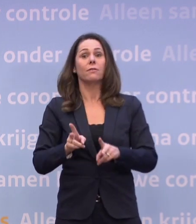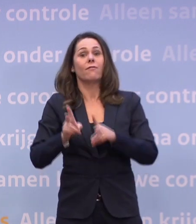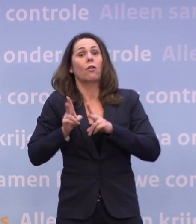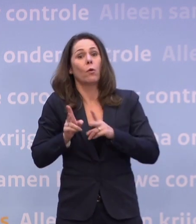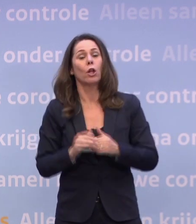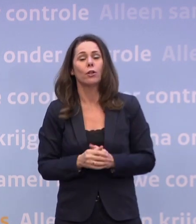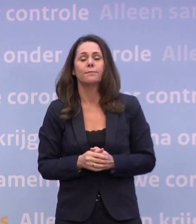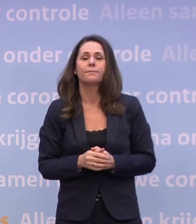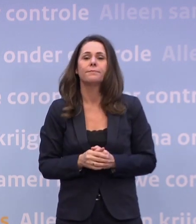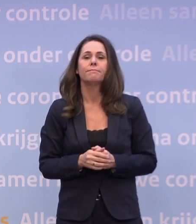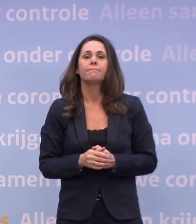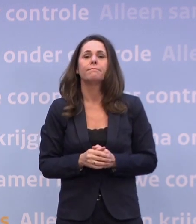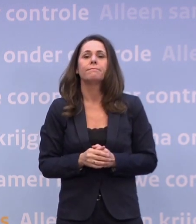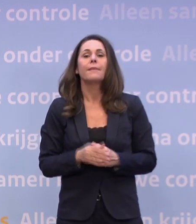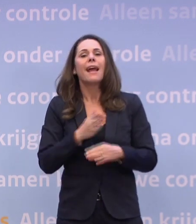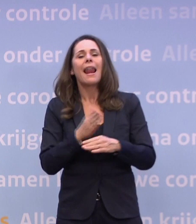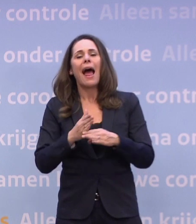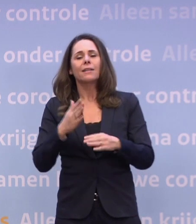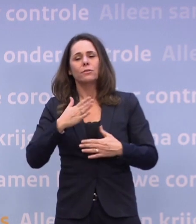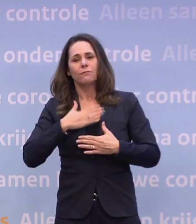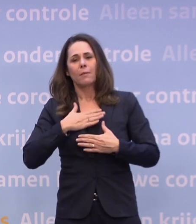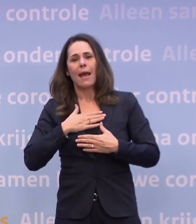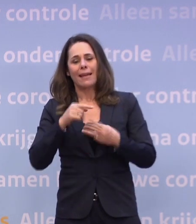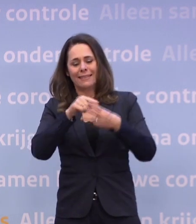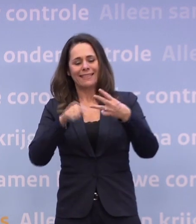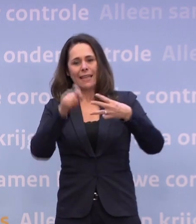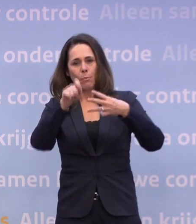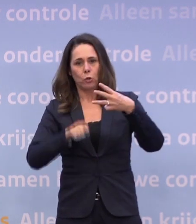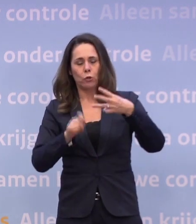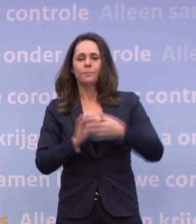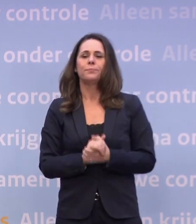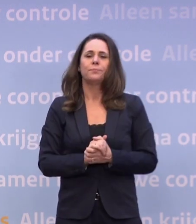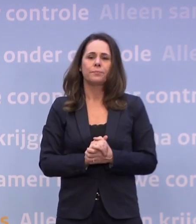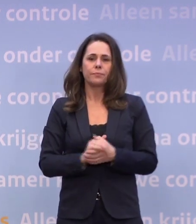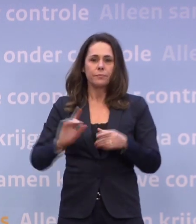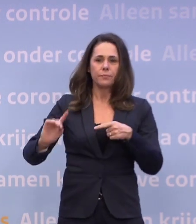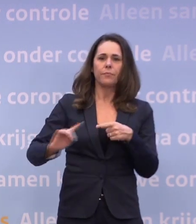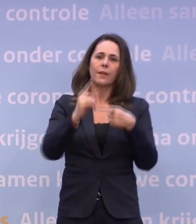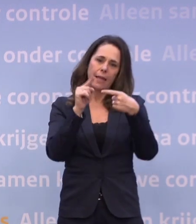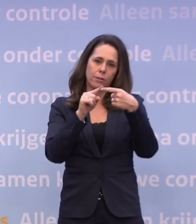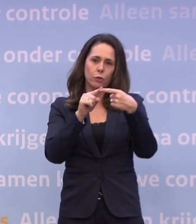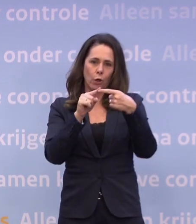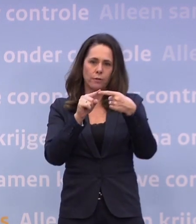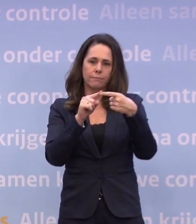Tot slot van mijn kant nog drie punten. Ten eerste: dat we kijken naar extra steun voor bedrijven...